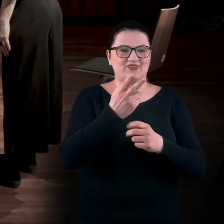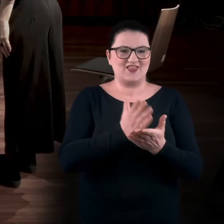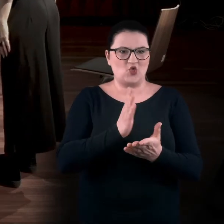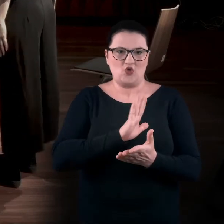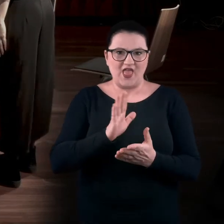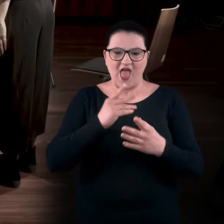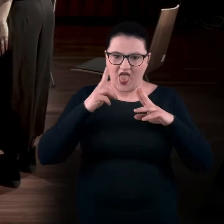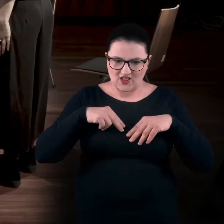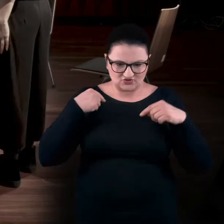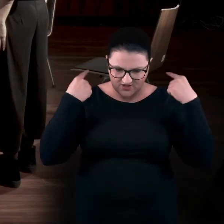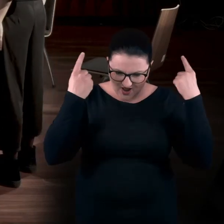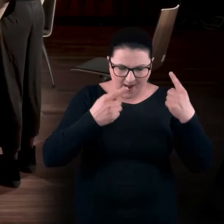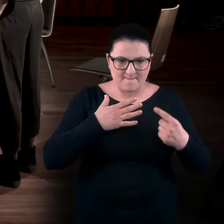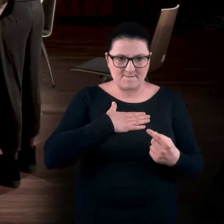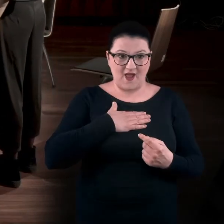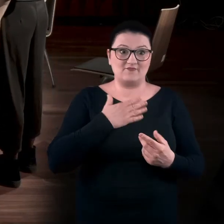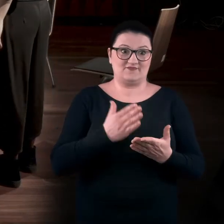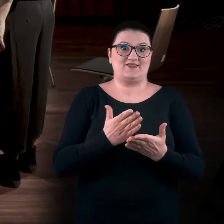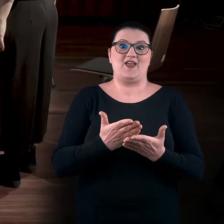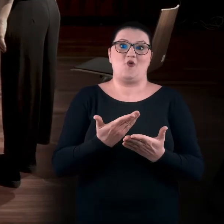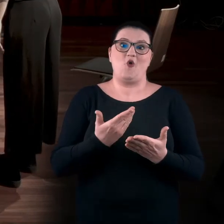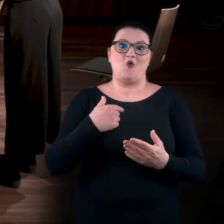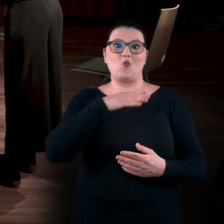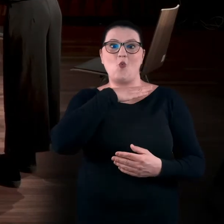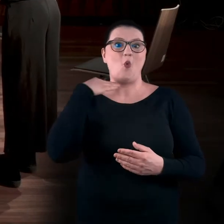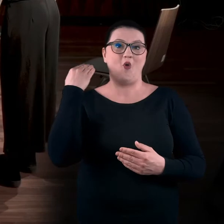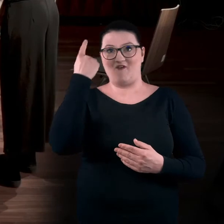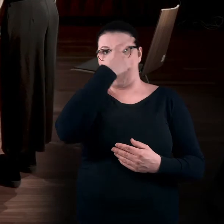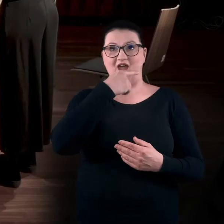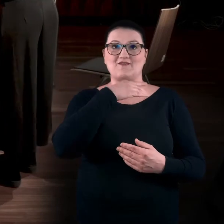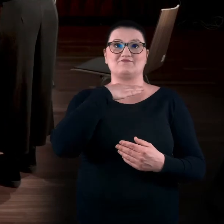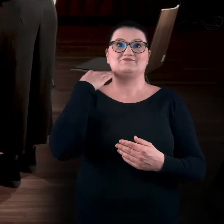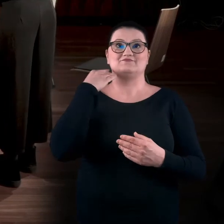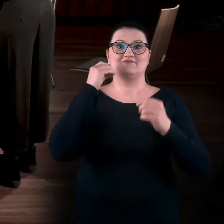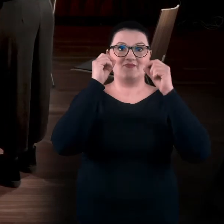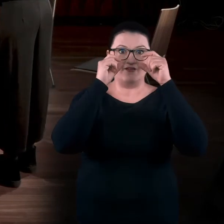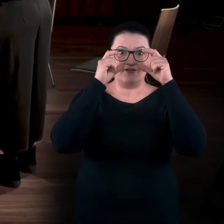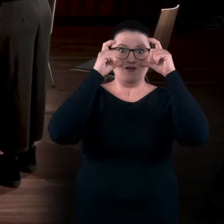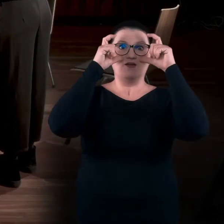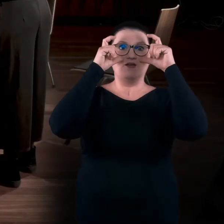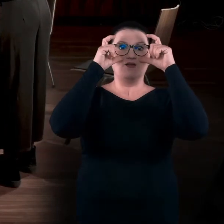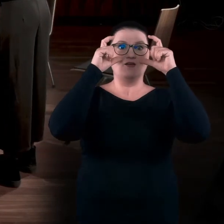Głowa w naszej kulturze została odcięta od ciała, oczy zostały po prostu powiększone i nagle ludziom wydało się,